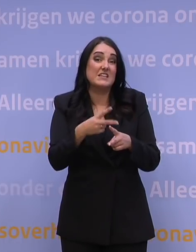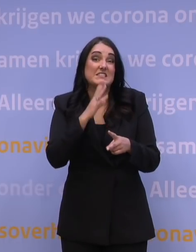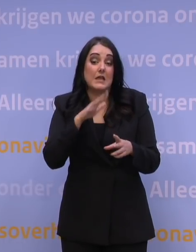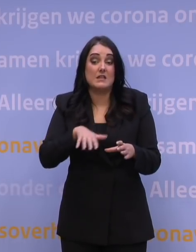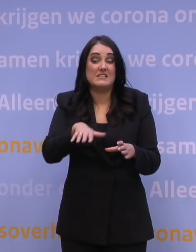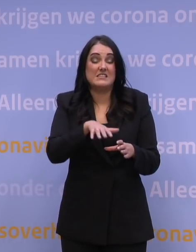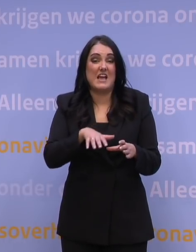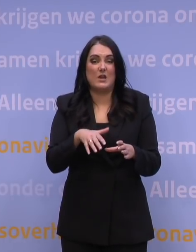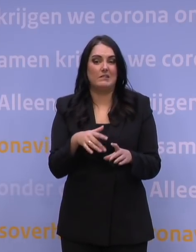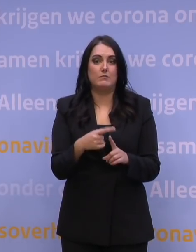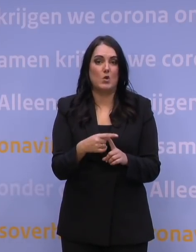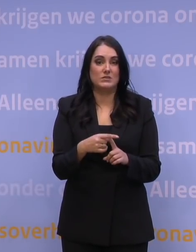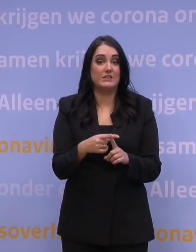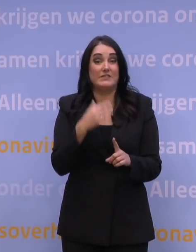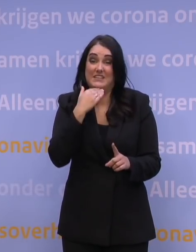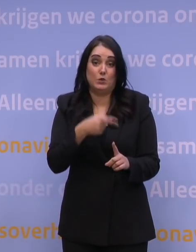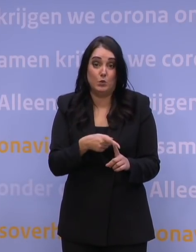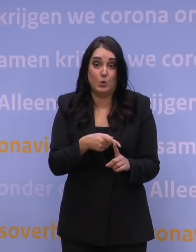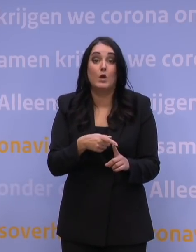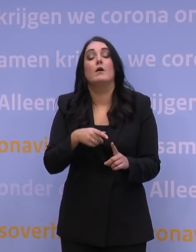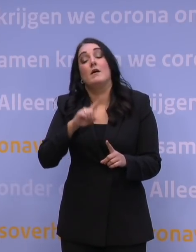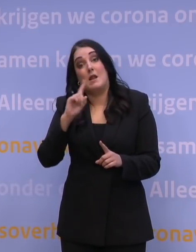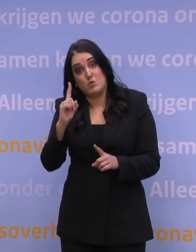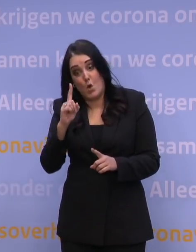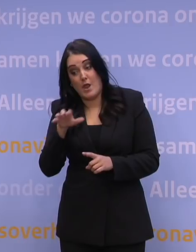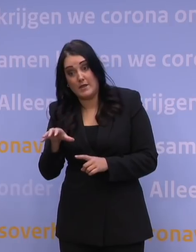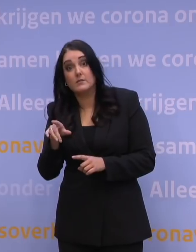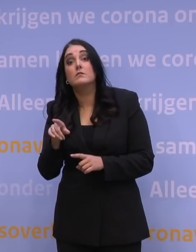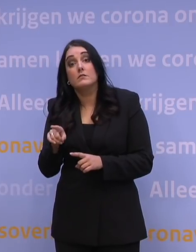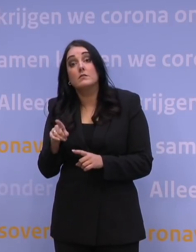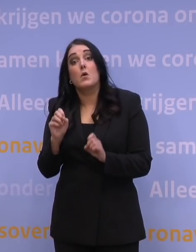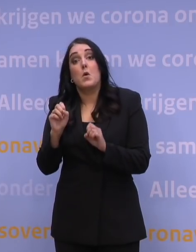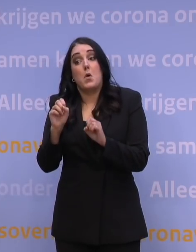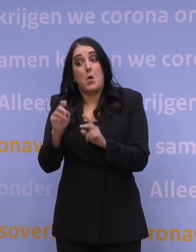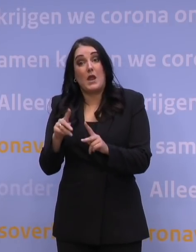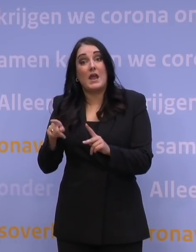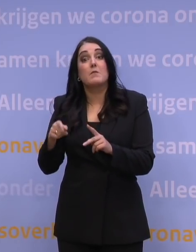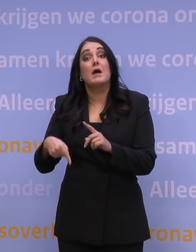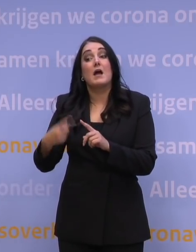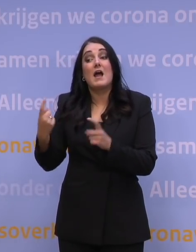zeker niet voldoende zal zijn en vervolgens is dan het derde deel: wat betekent dat dan voor het aanvullend organiseren van bedden?